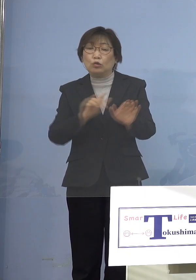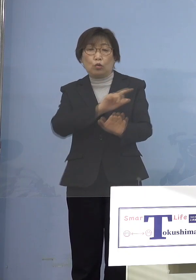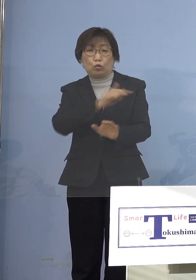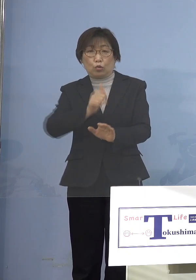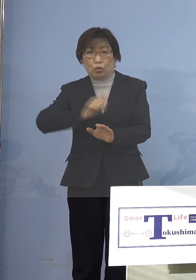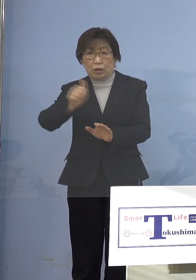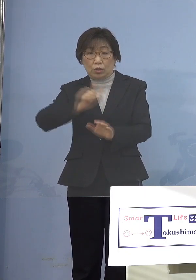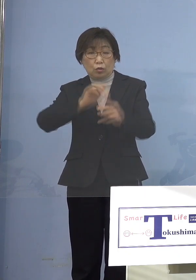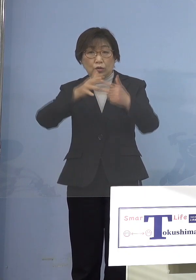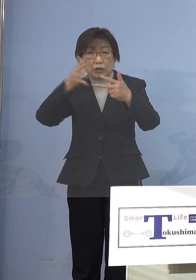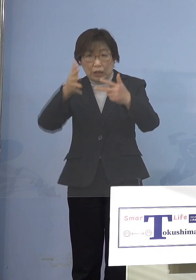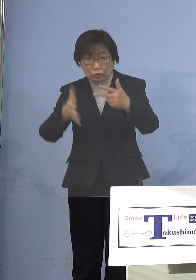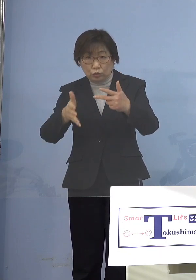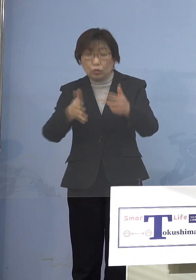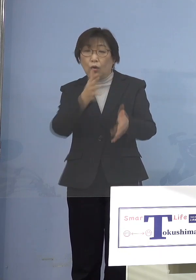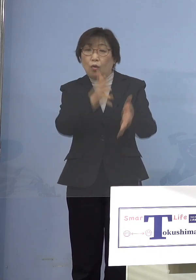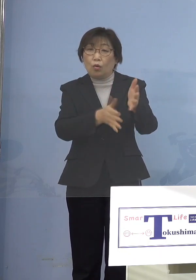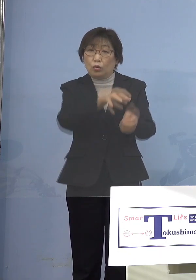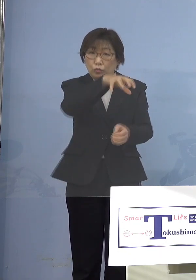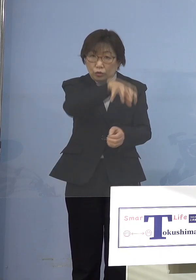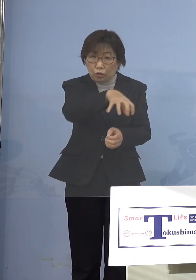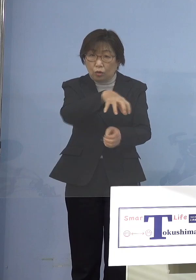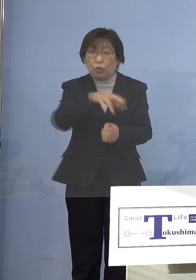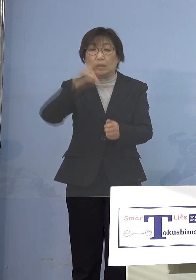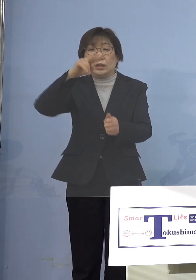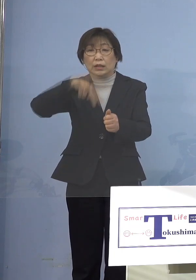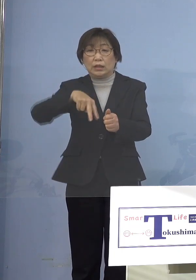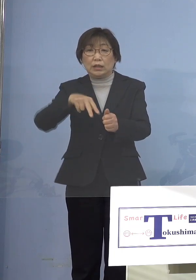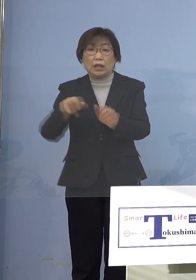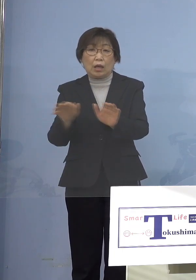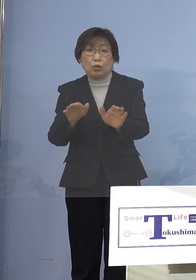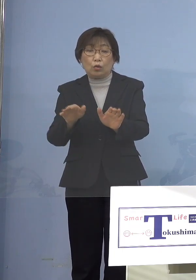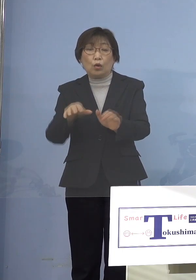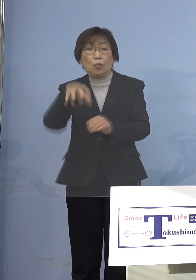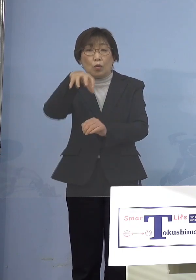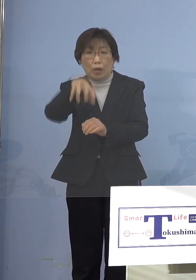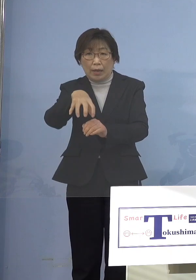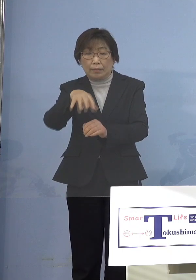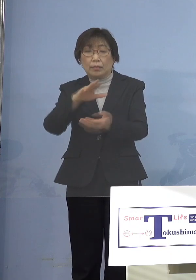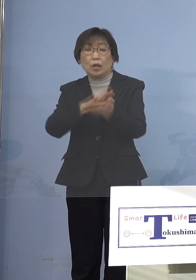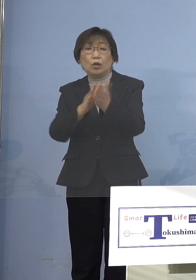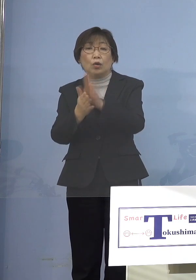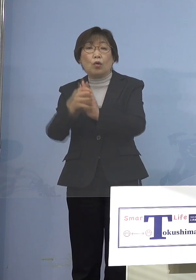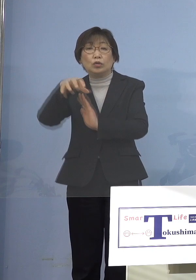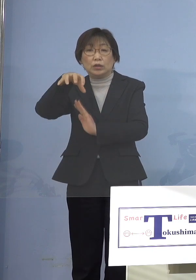保育所であるとか、認定こども園 幼稚園、あるいは障がい児施設